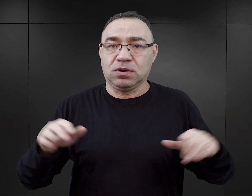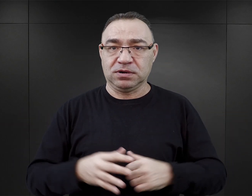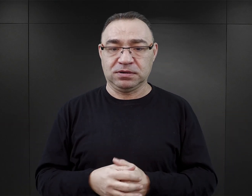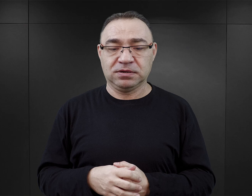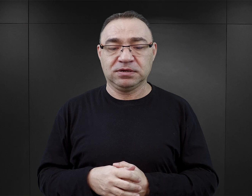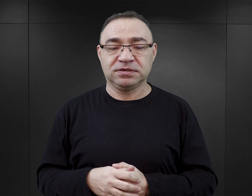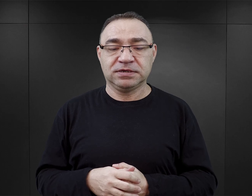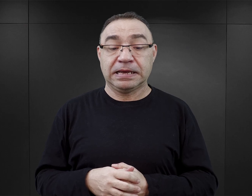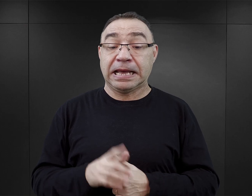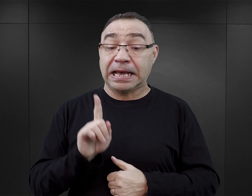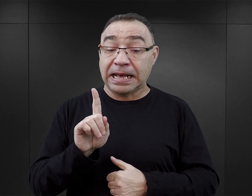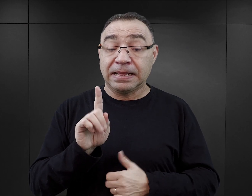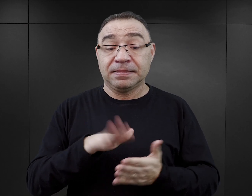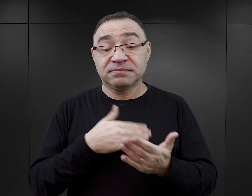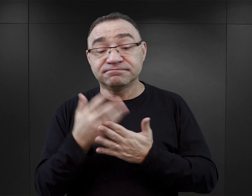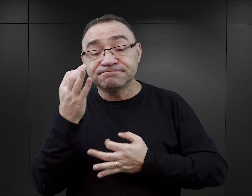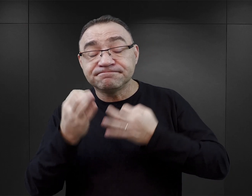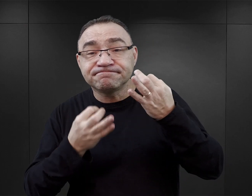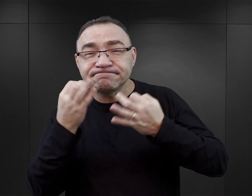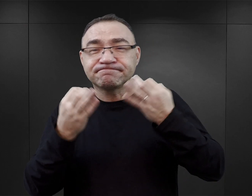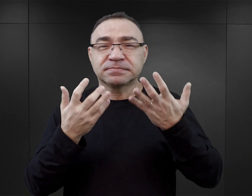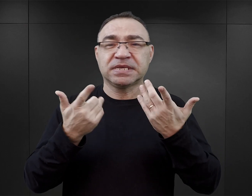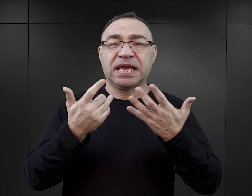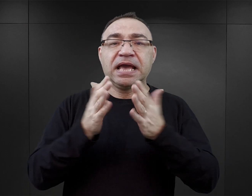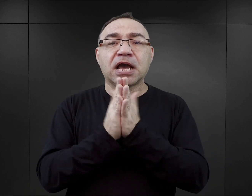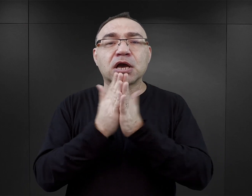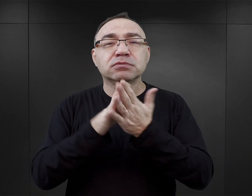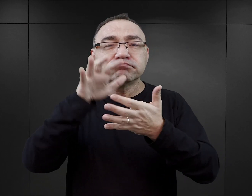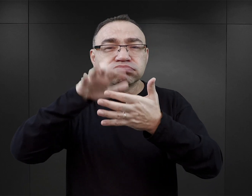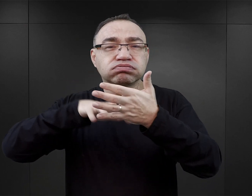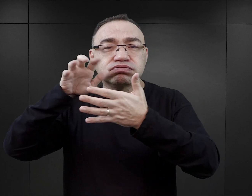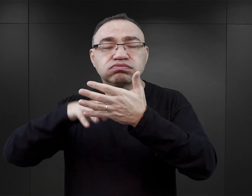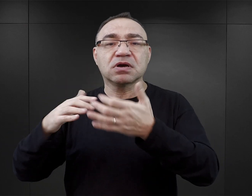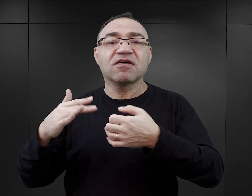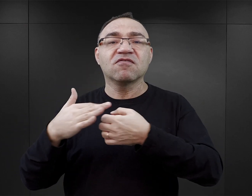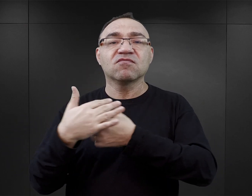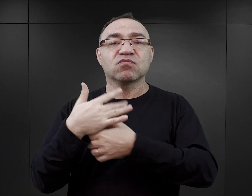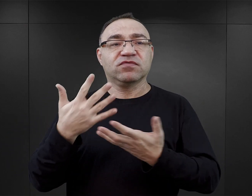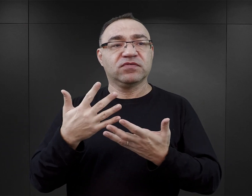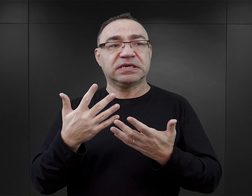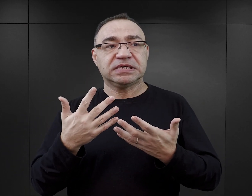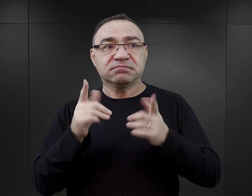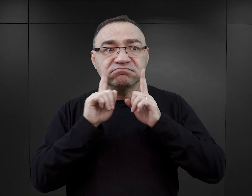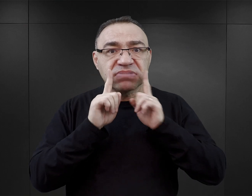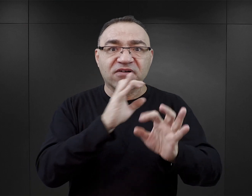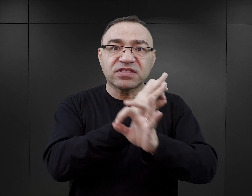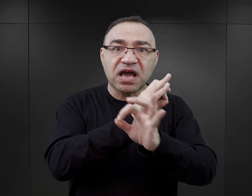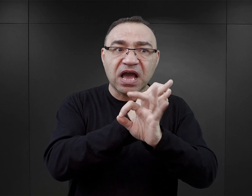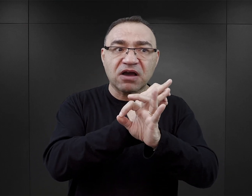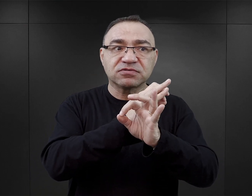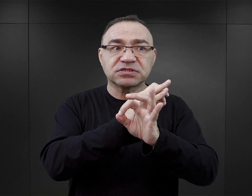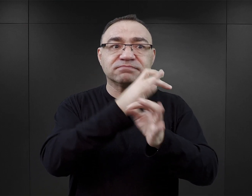Jeżeli natomiast zastanawiamy się, w jaki sposób tego typu literatura wpływa na odbiór Auschwitz jako miejsca historycznego,